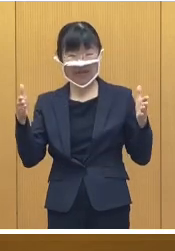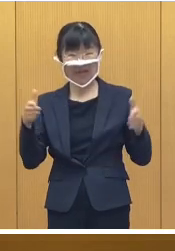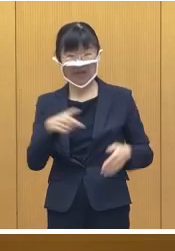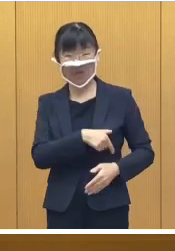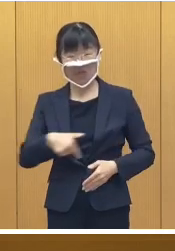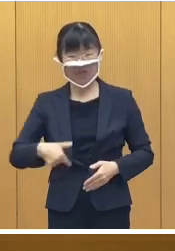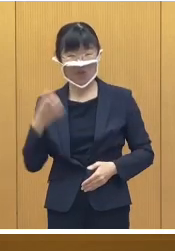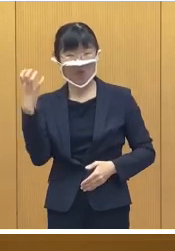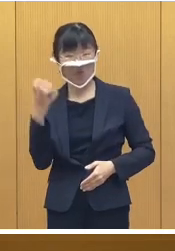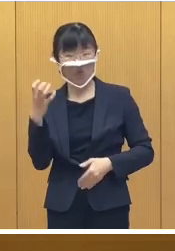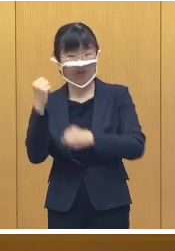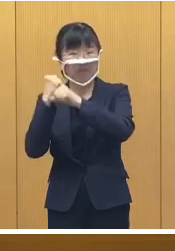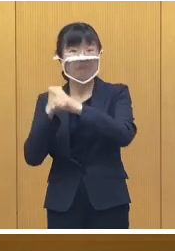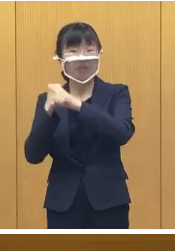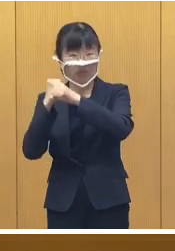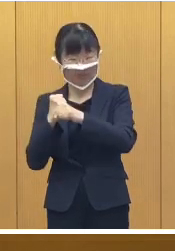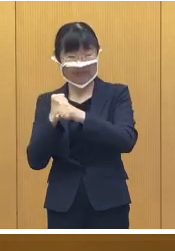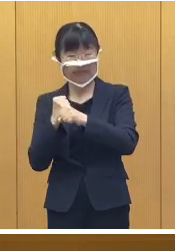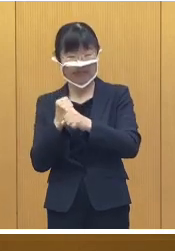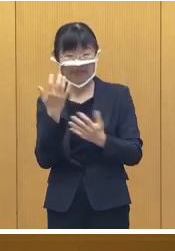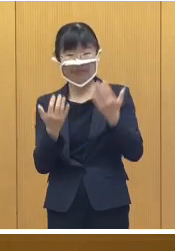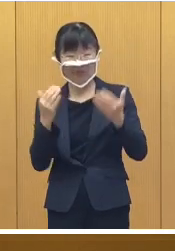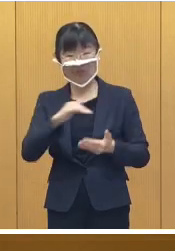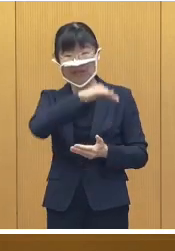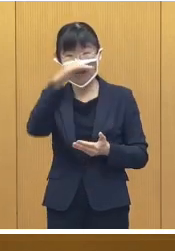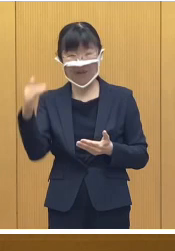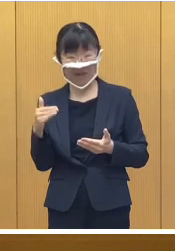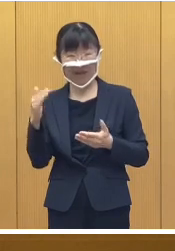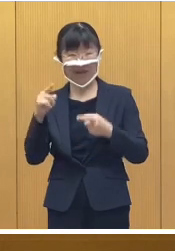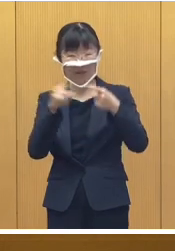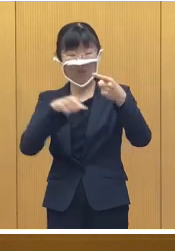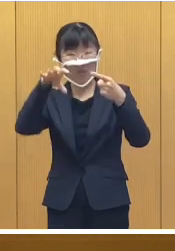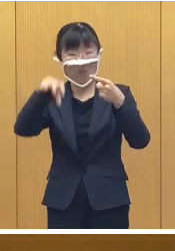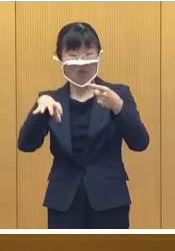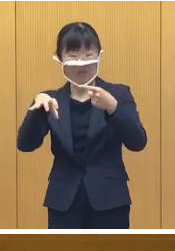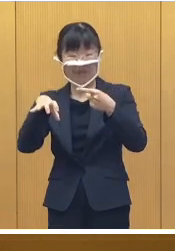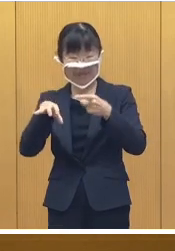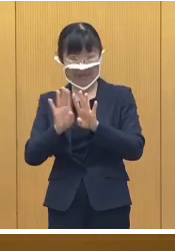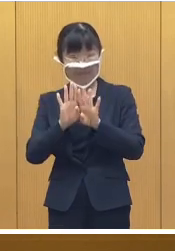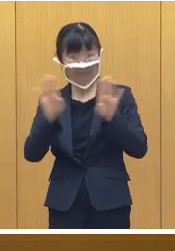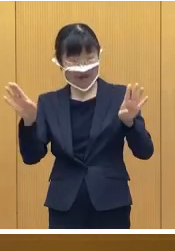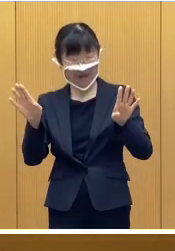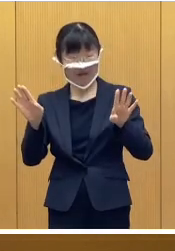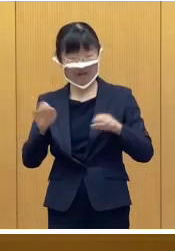おびひろ氷まつりが緑ヶ丘公園 で 開催されます